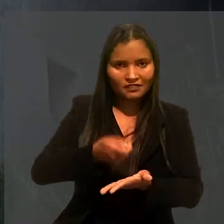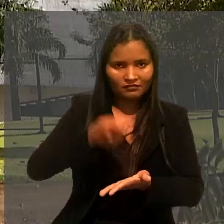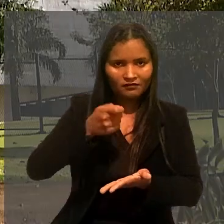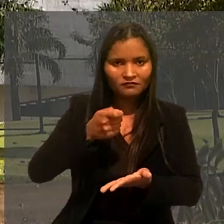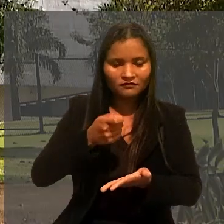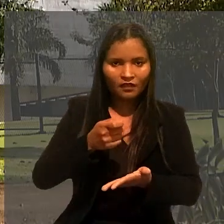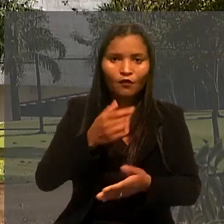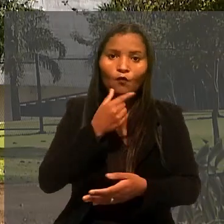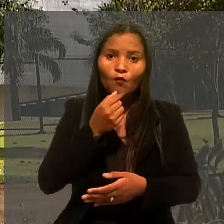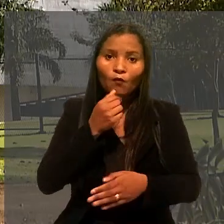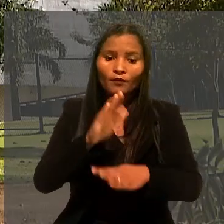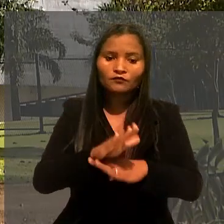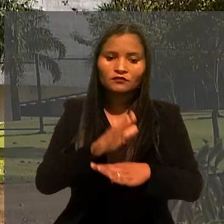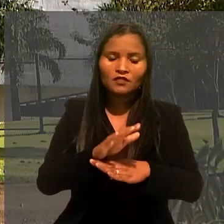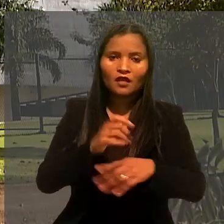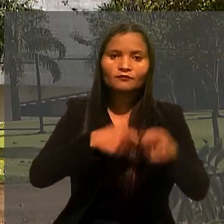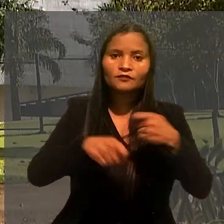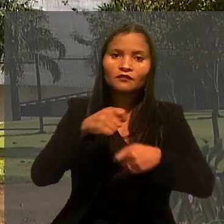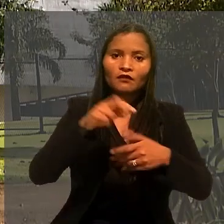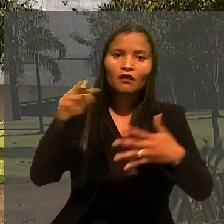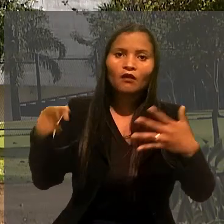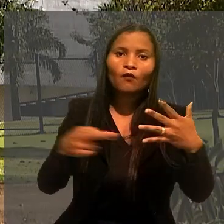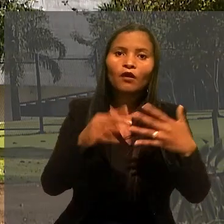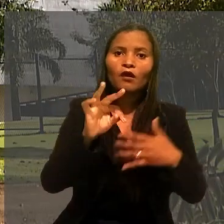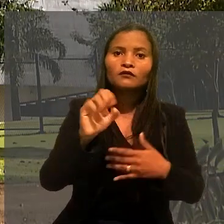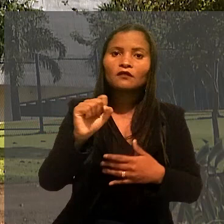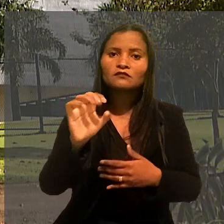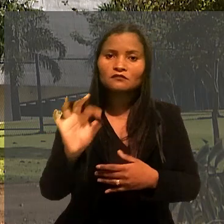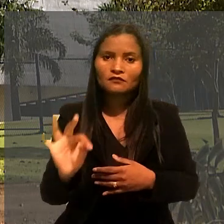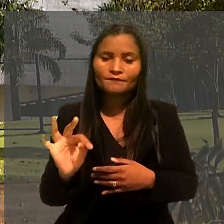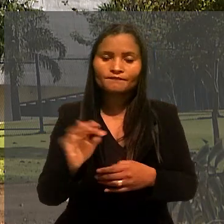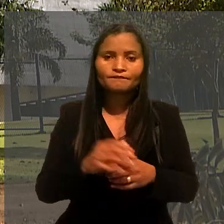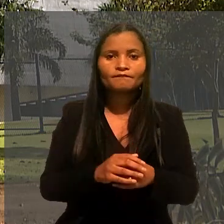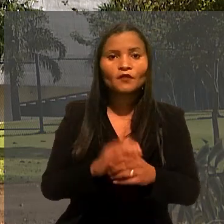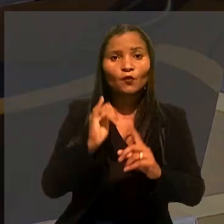O auxiliar administrativo recorreu, então, ao Tribunal Superior do Trabalho.